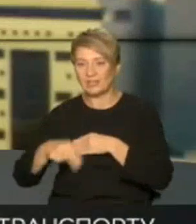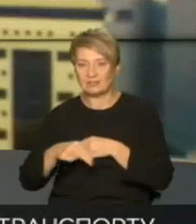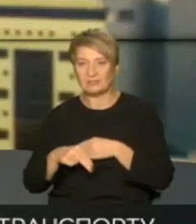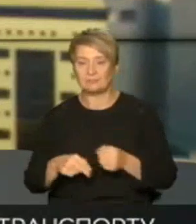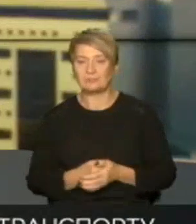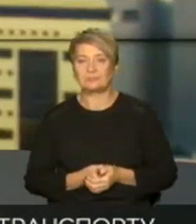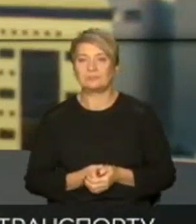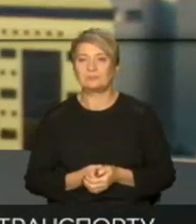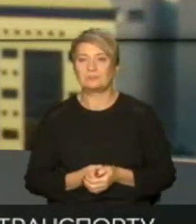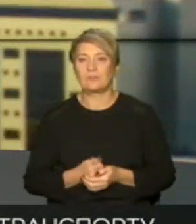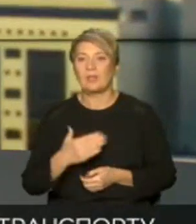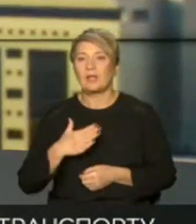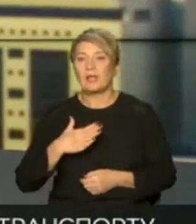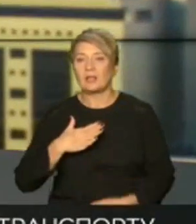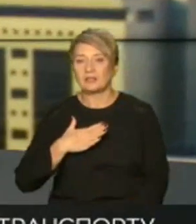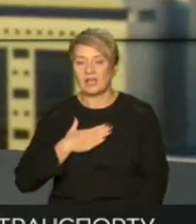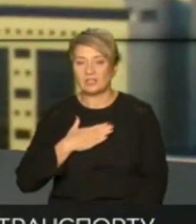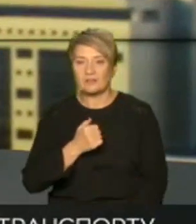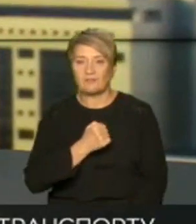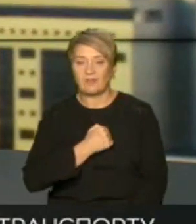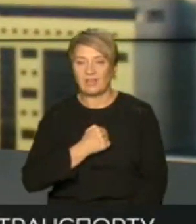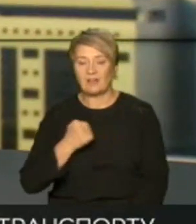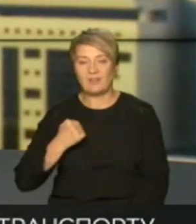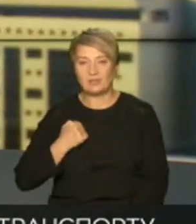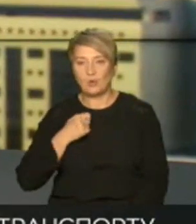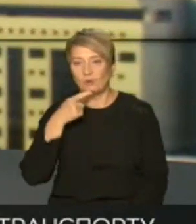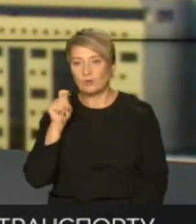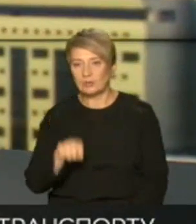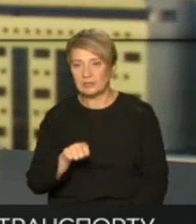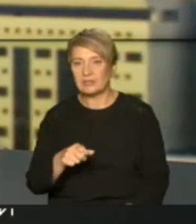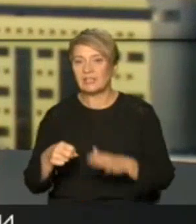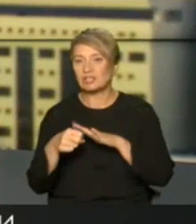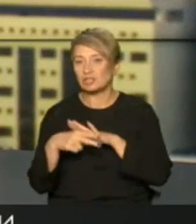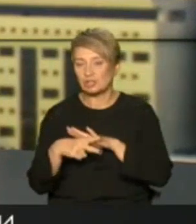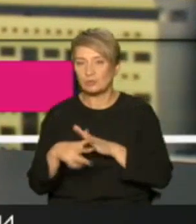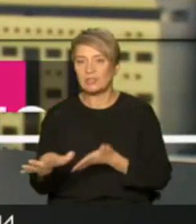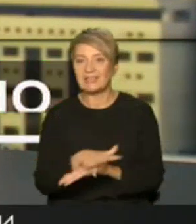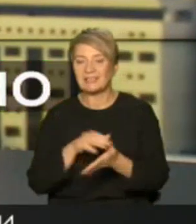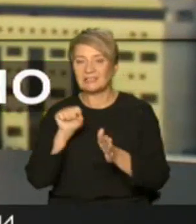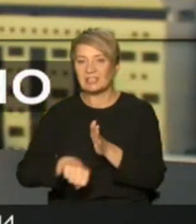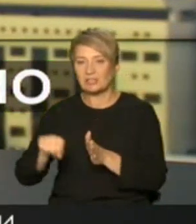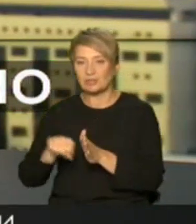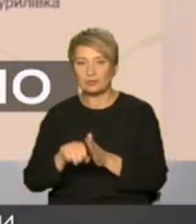але наші військові впевнено женуть і знищують ворогами тож далі про важливе і приємне у генштабі